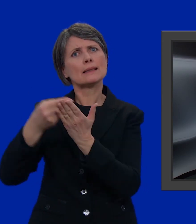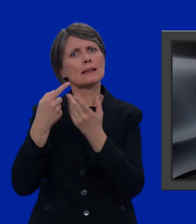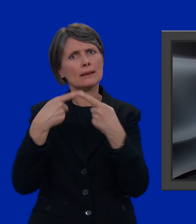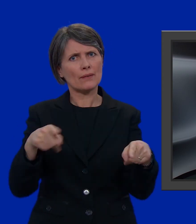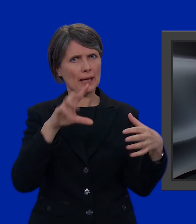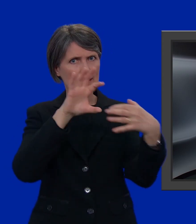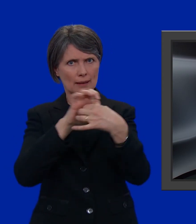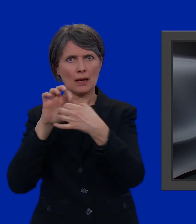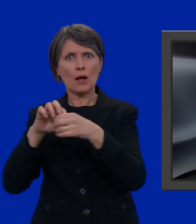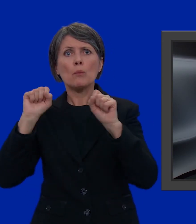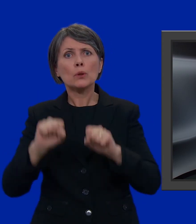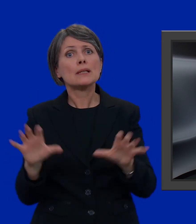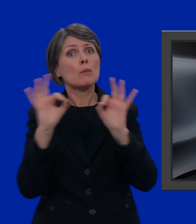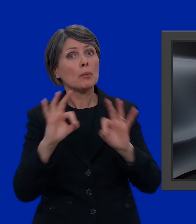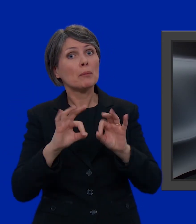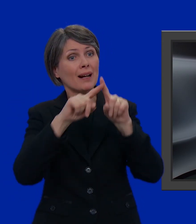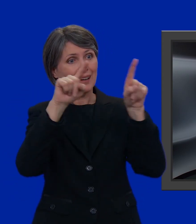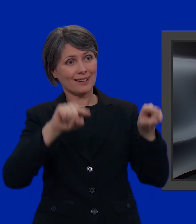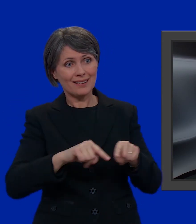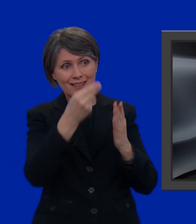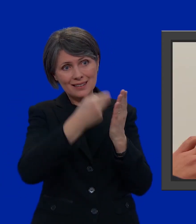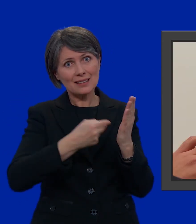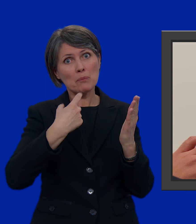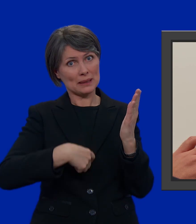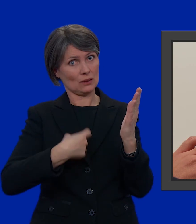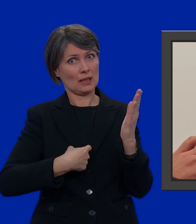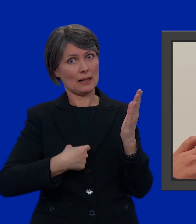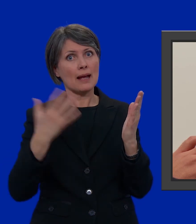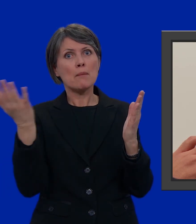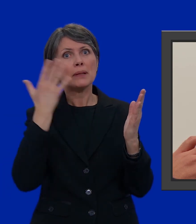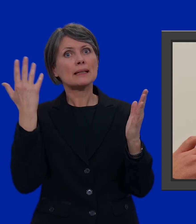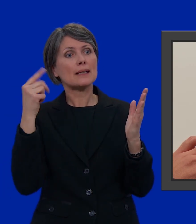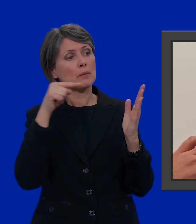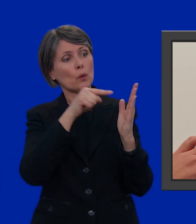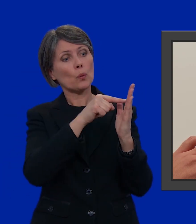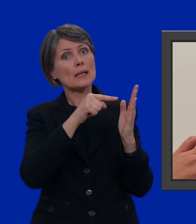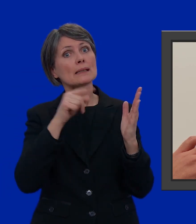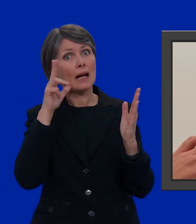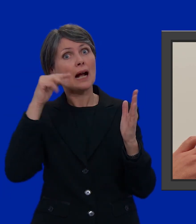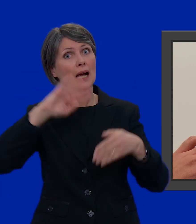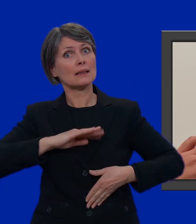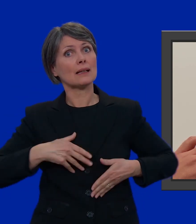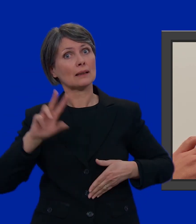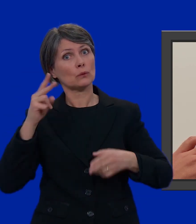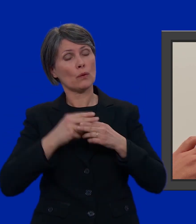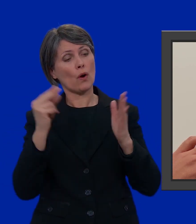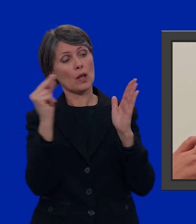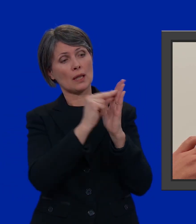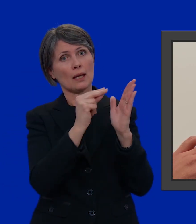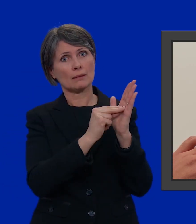Possiamo creare la nostra lista personalizzata. Prendo, per esempio, questa candidata due volte.